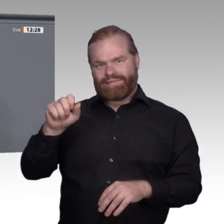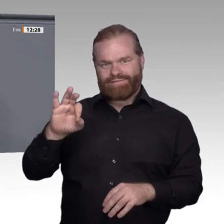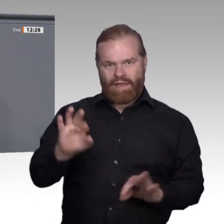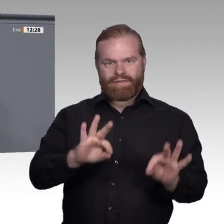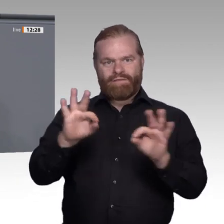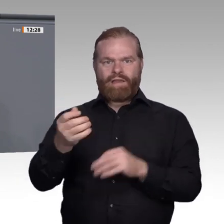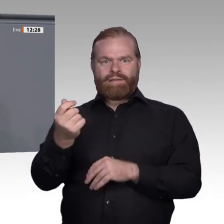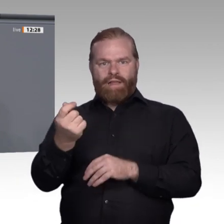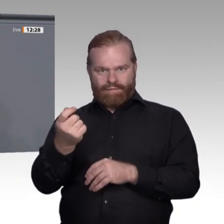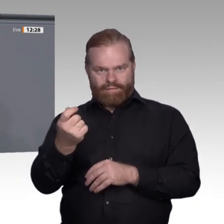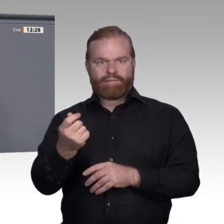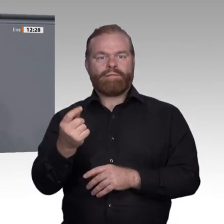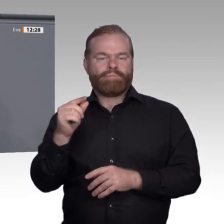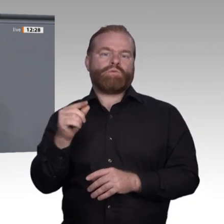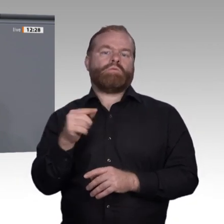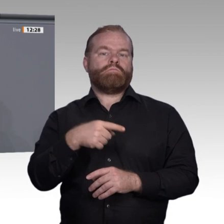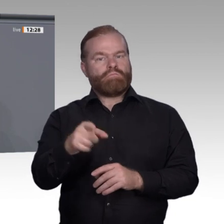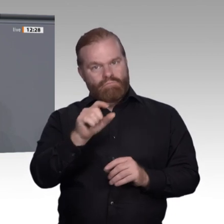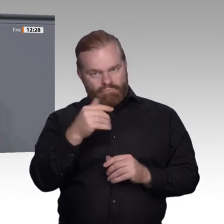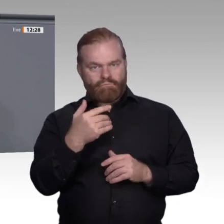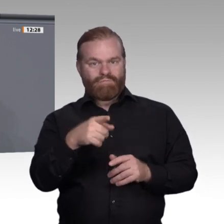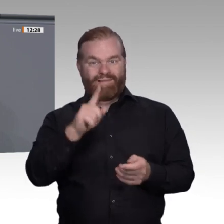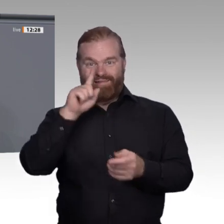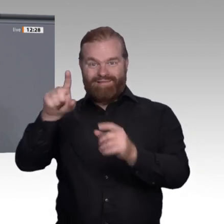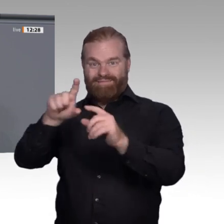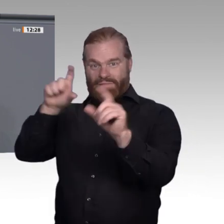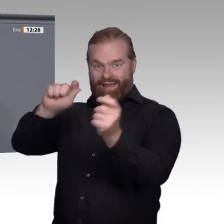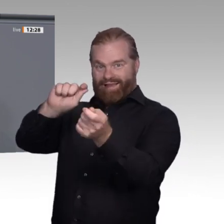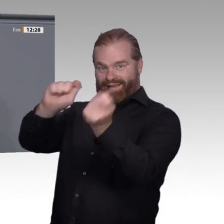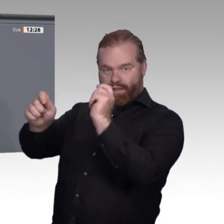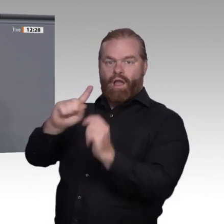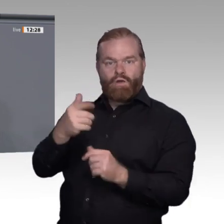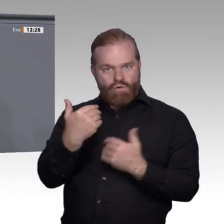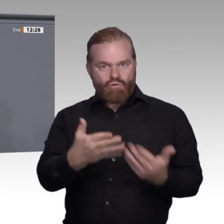die Beschäftigten. Klar ist auch: Die Transformation kann nur gelingen, wenn die Beschäftigten